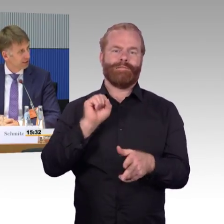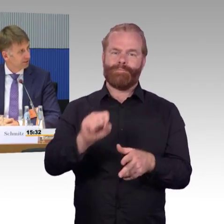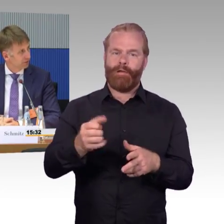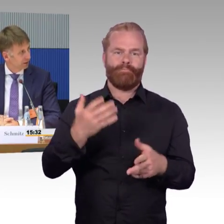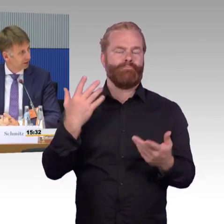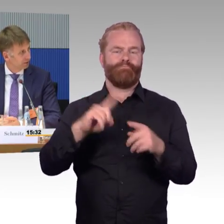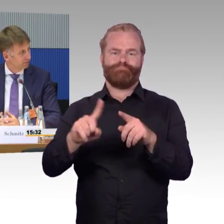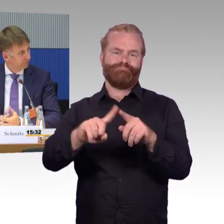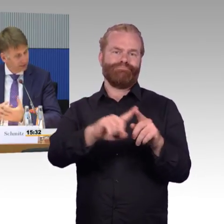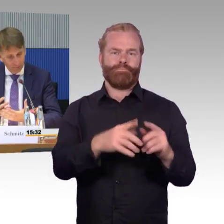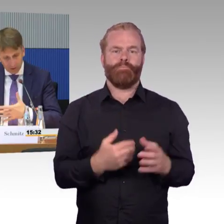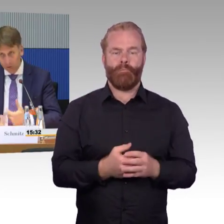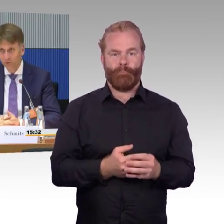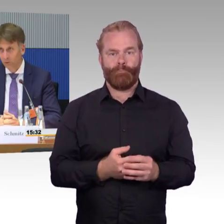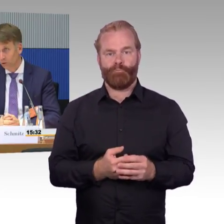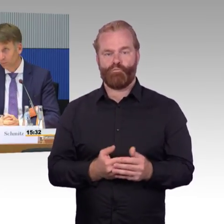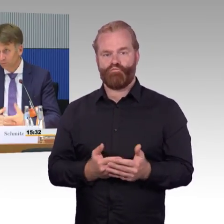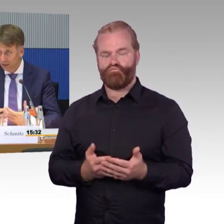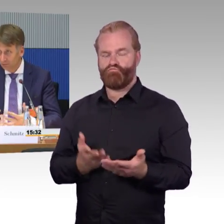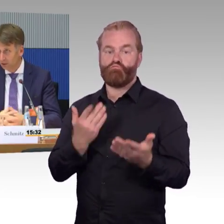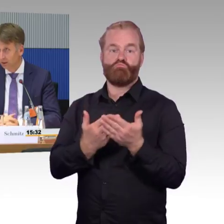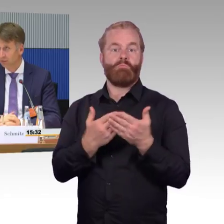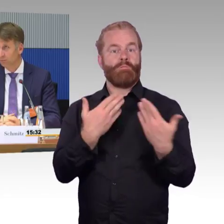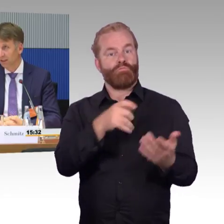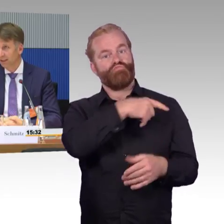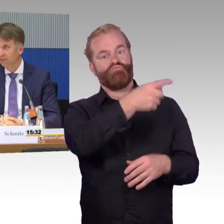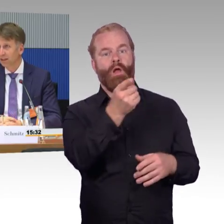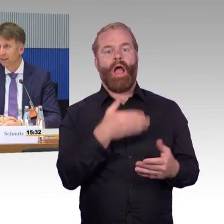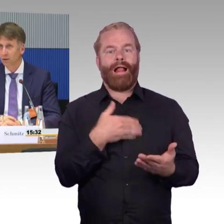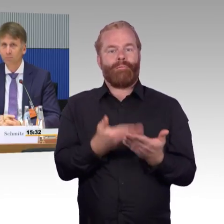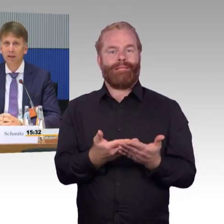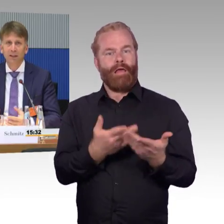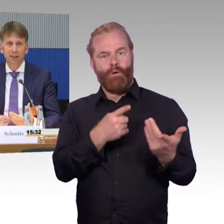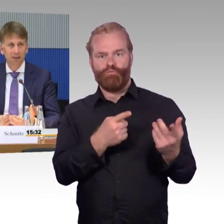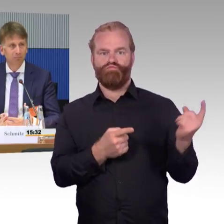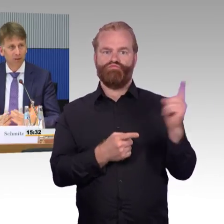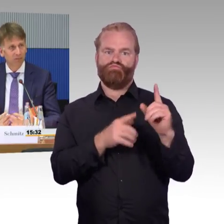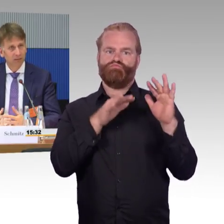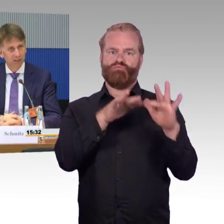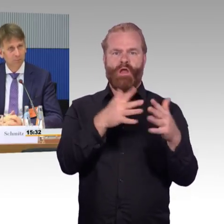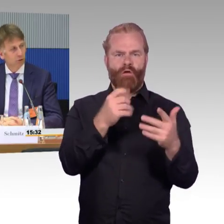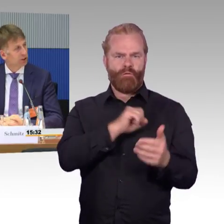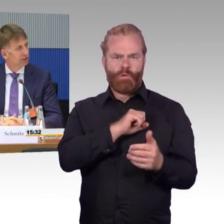dann stellt sich die Frage, wie gehen wir mit Inklusion um? Wie gehen wir mit Barrierefreiheit um?